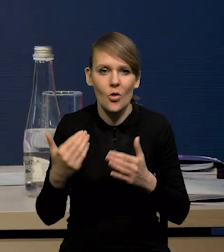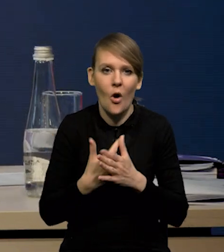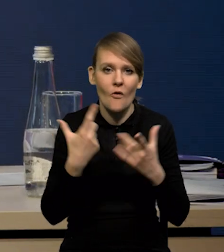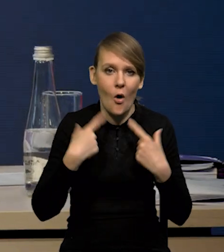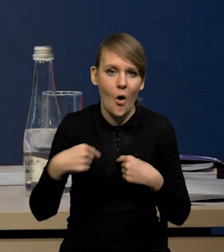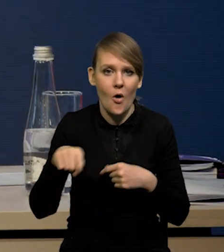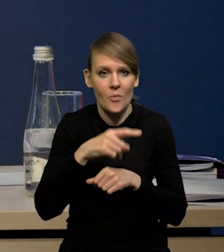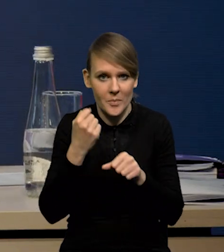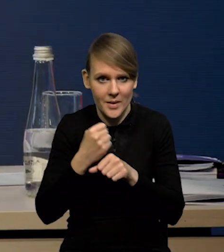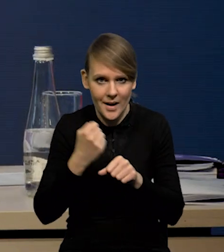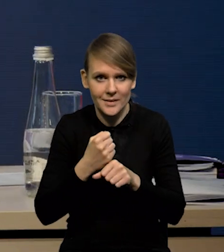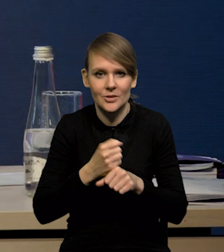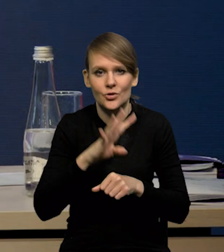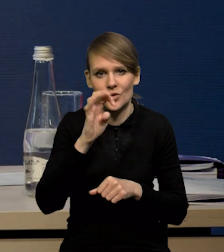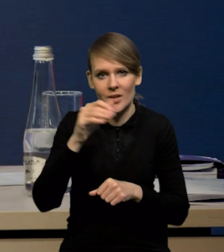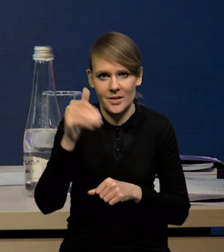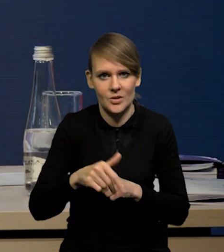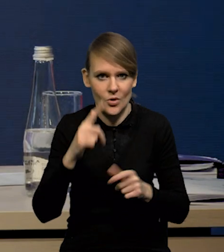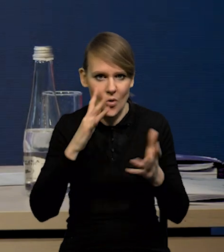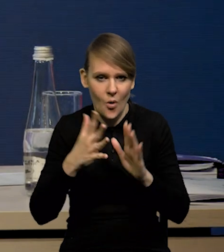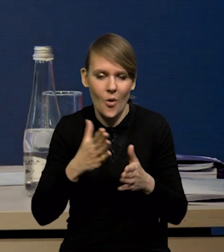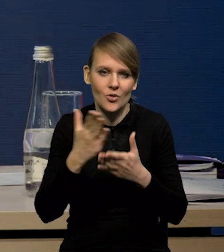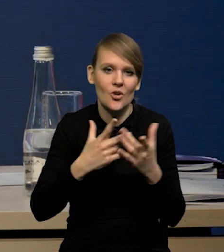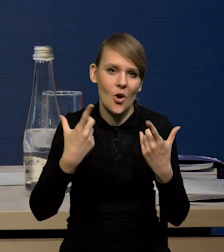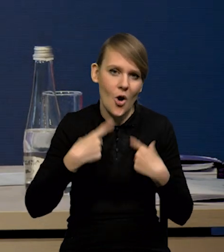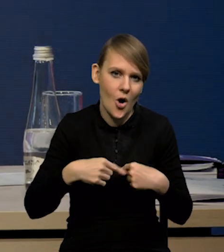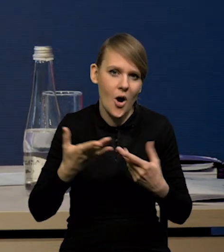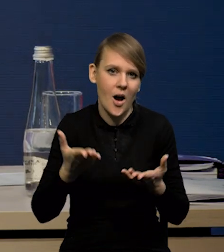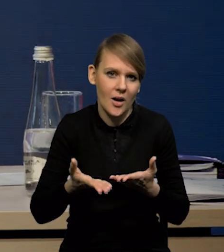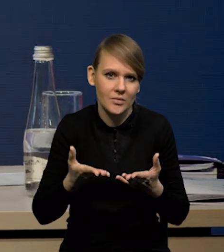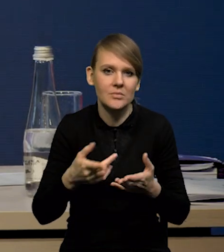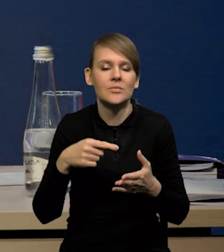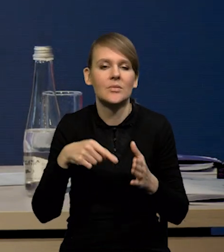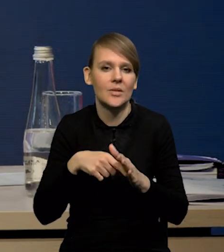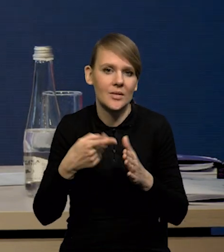że tych nowych osób pracujących jest około 400 000. Część osób oczywiście odpłynęła po wybuchu działań wojennych.